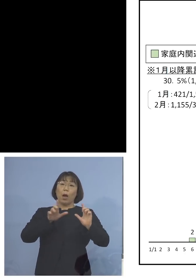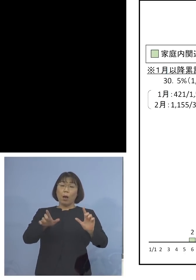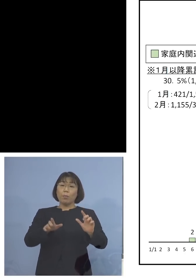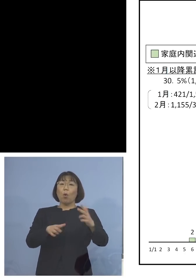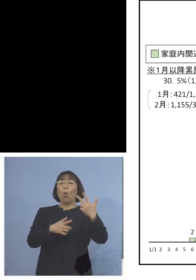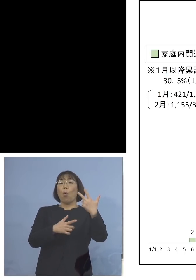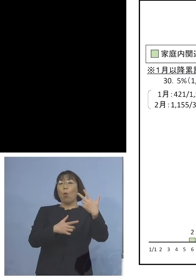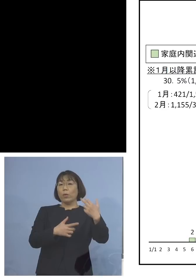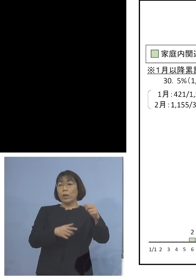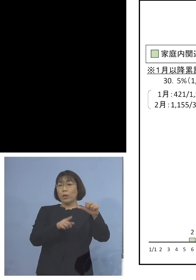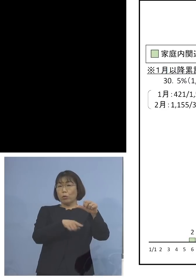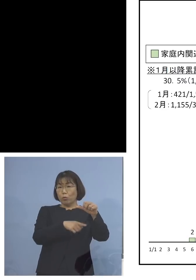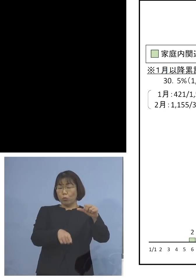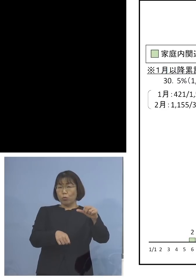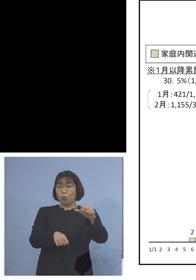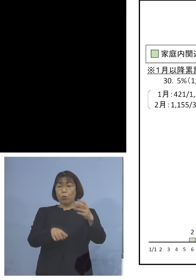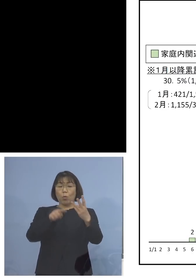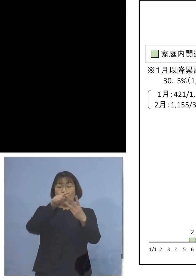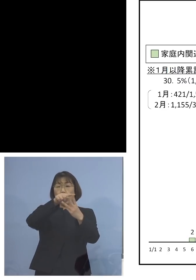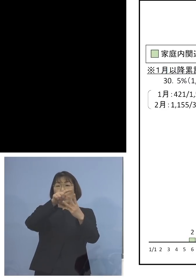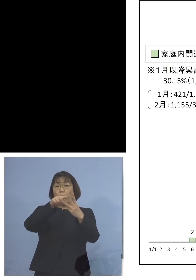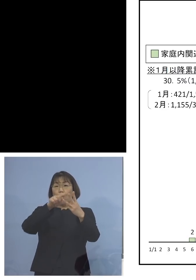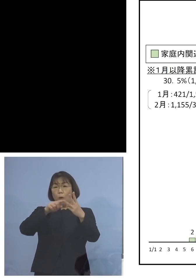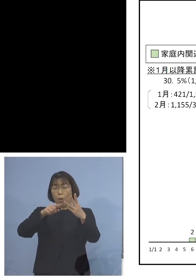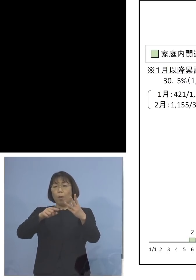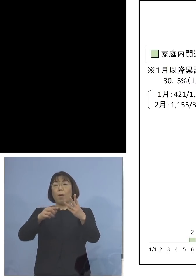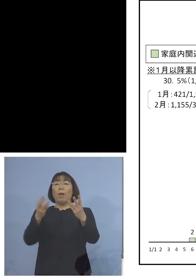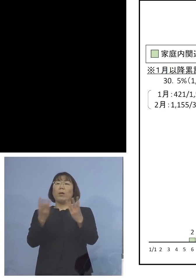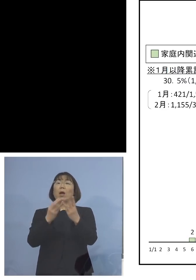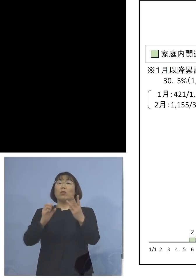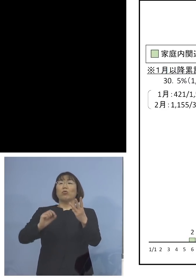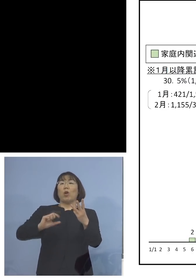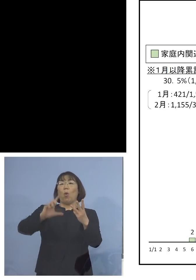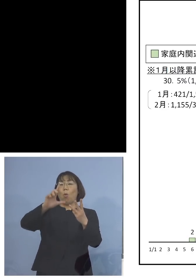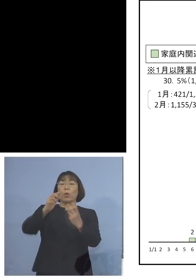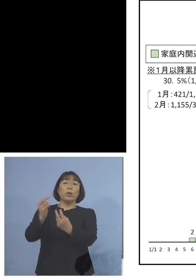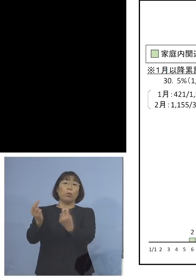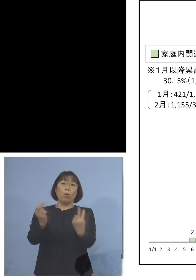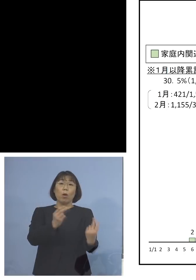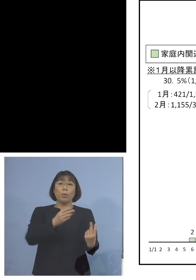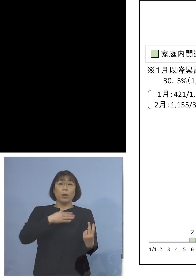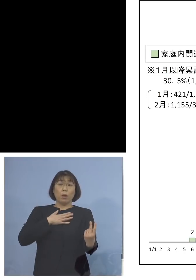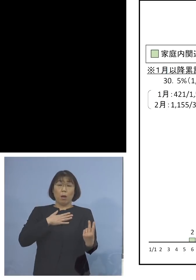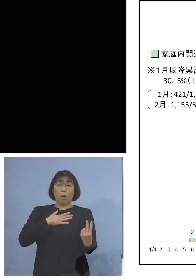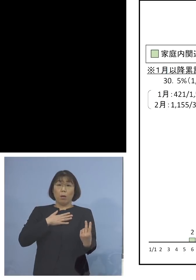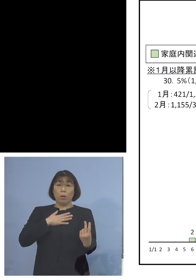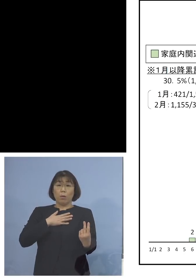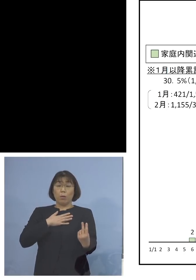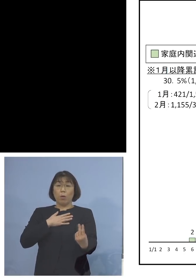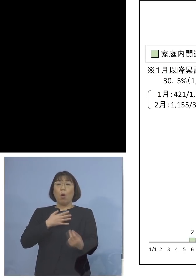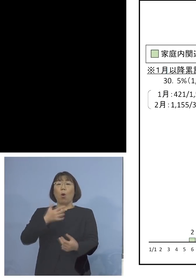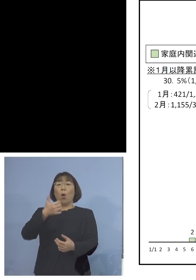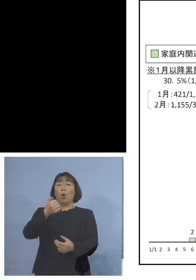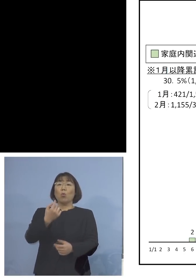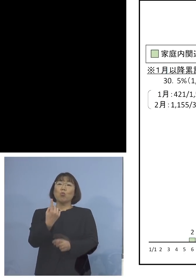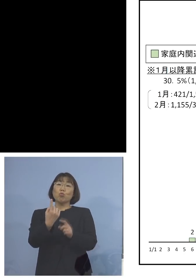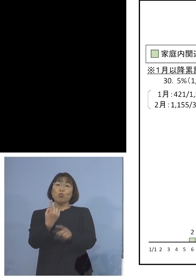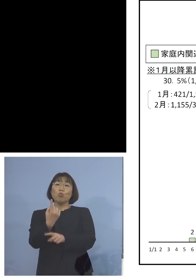これが多い3つということですが これを見ていただくと51名を記録した